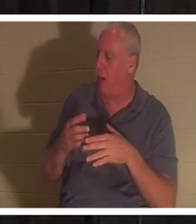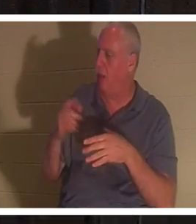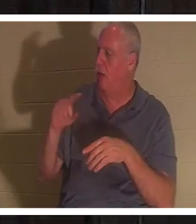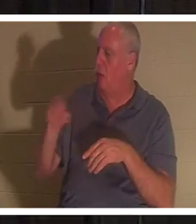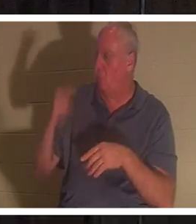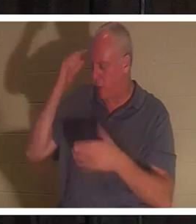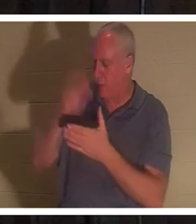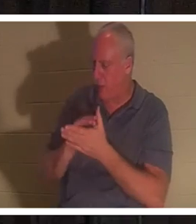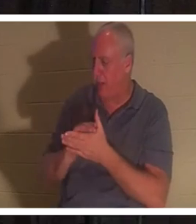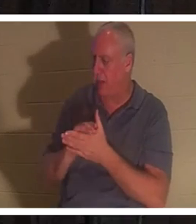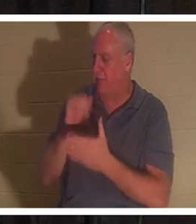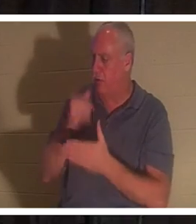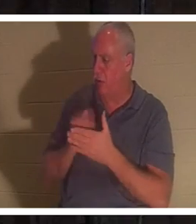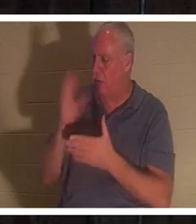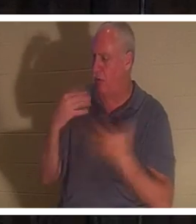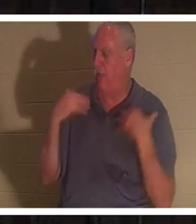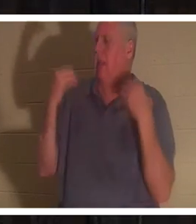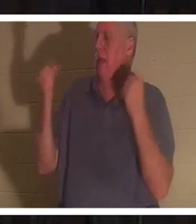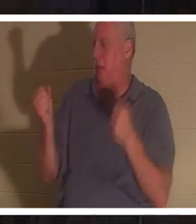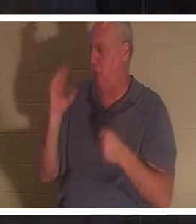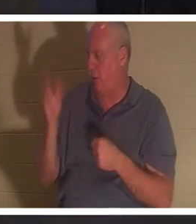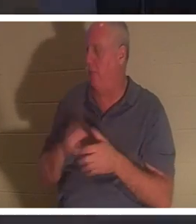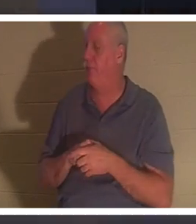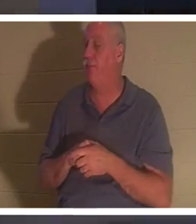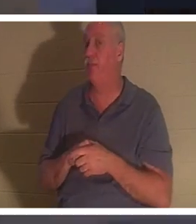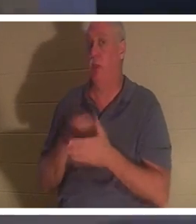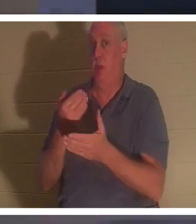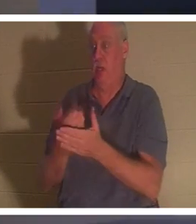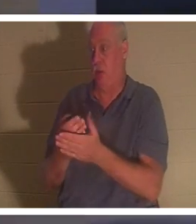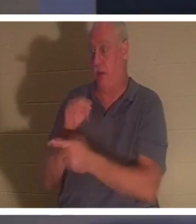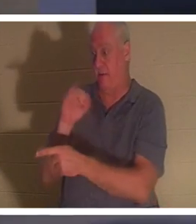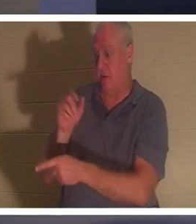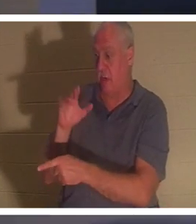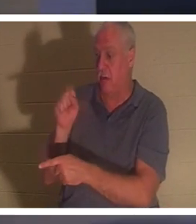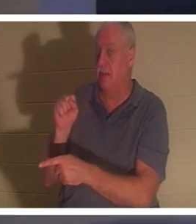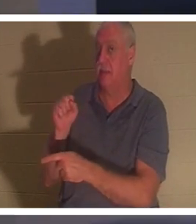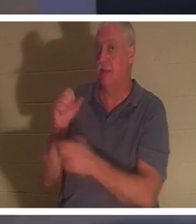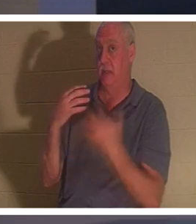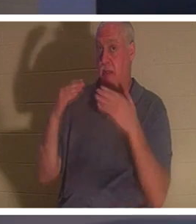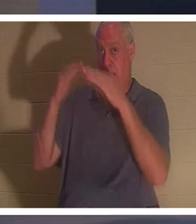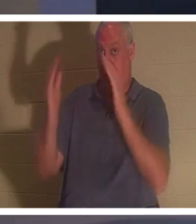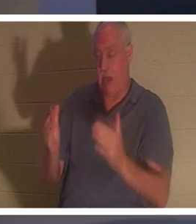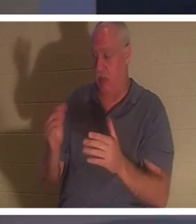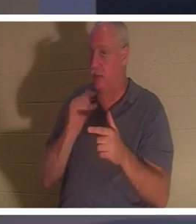痊愈。”当耶稣到了睚鲁的家时，除了